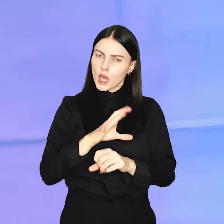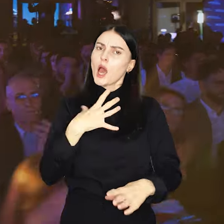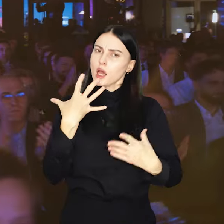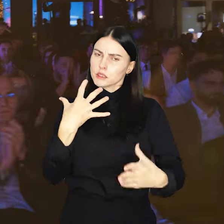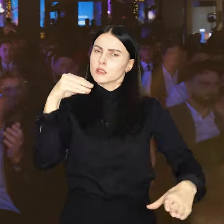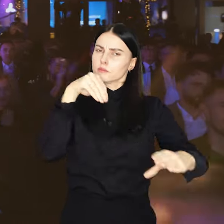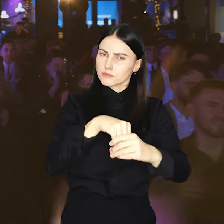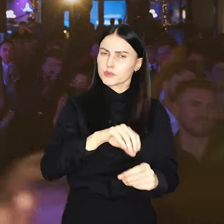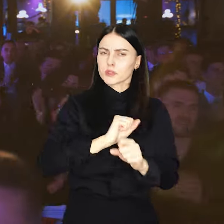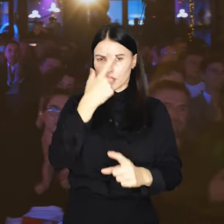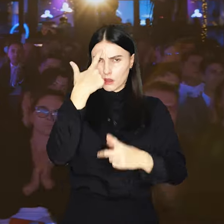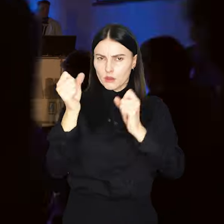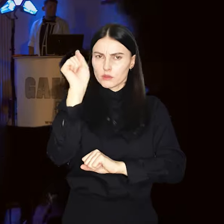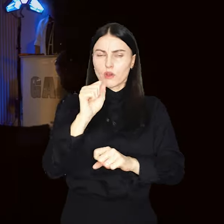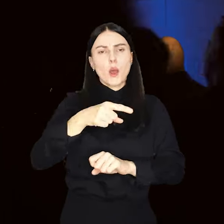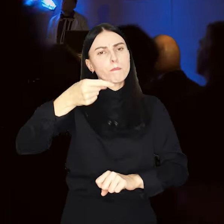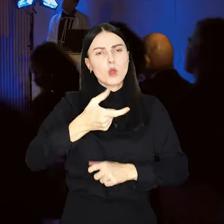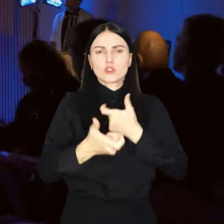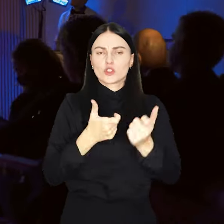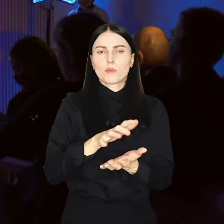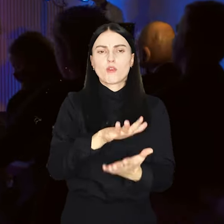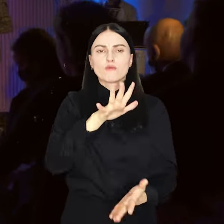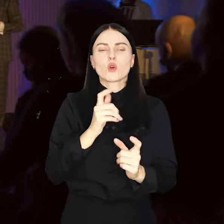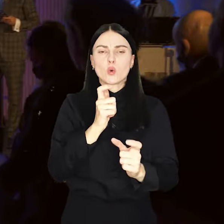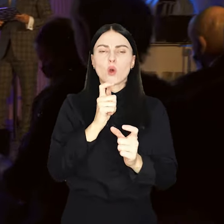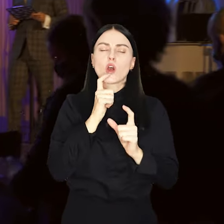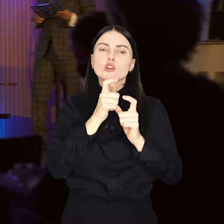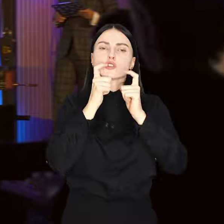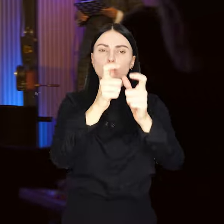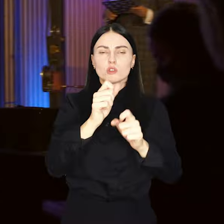Jeśli tak, to koniecznie wypełnij formularz zgłoszeniowy na portalu.